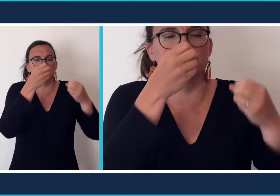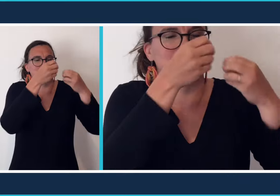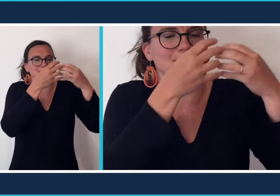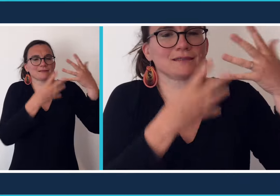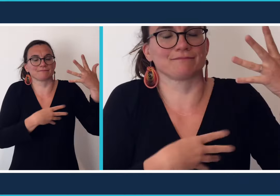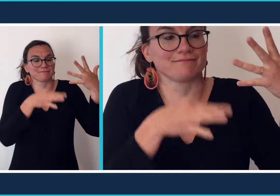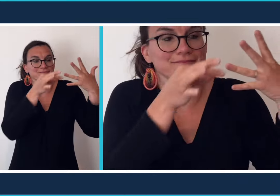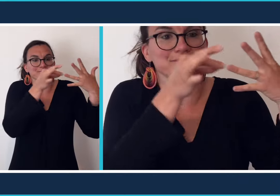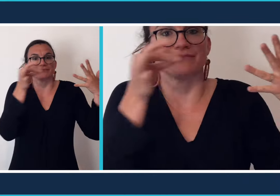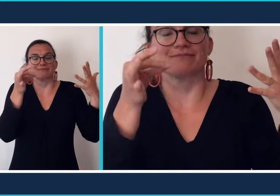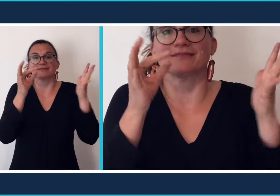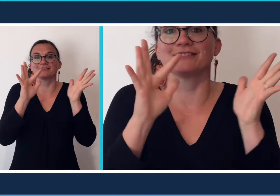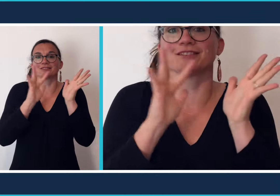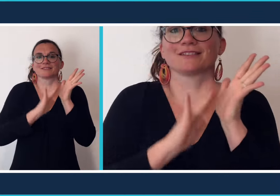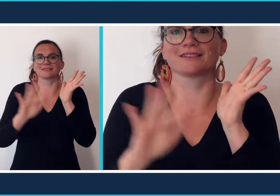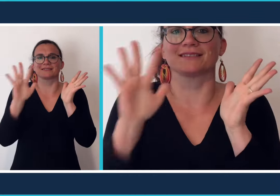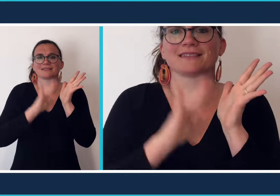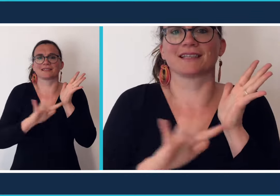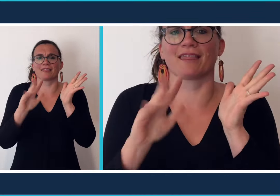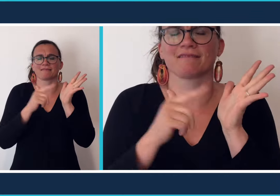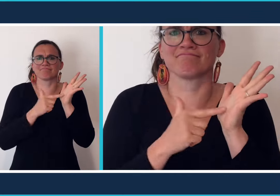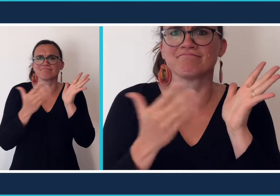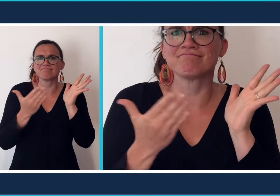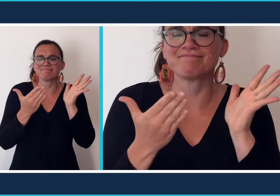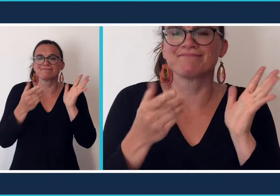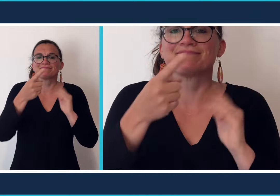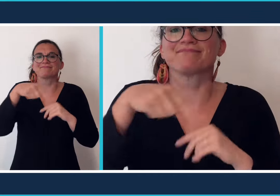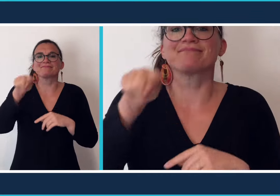spécifique. le [chantsigne] c'est l'équivalent de la